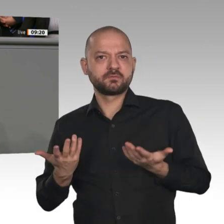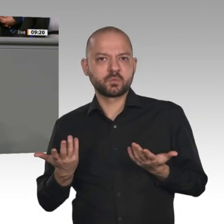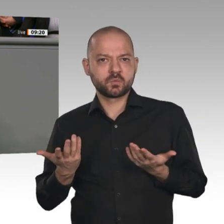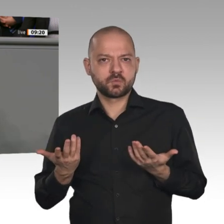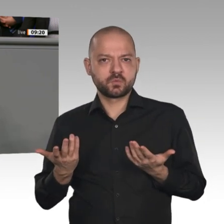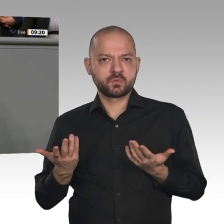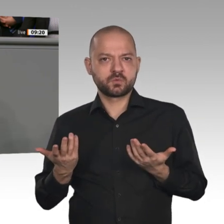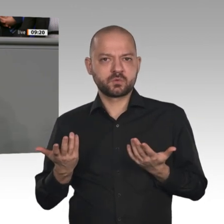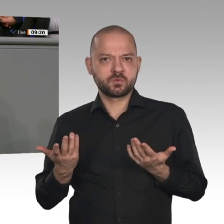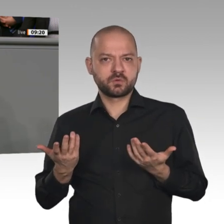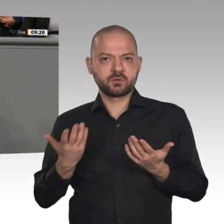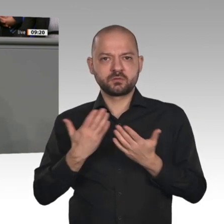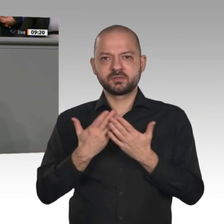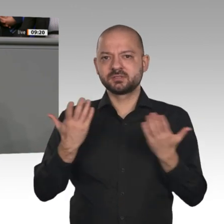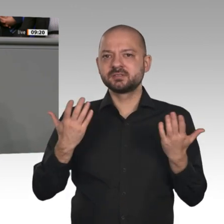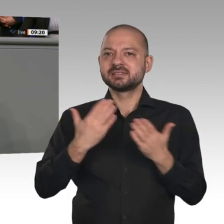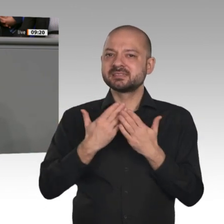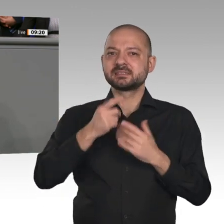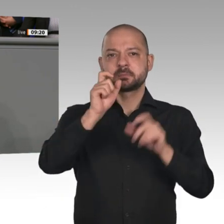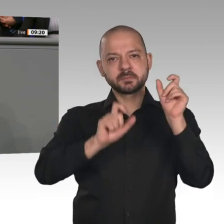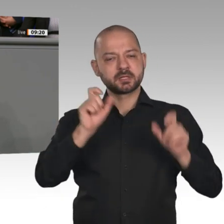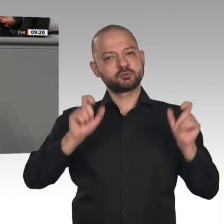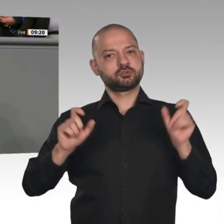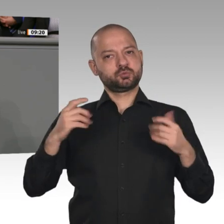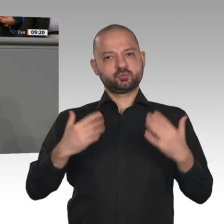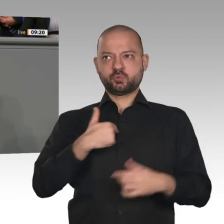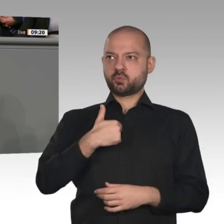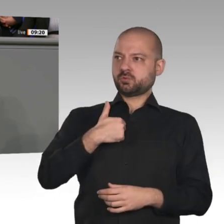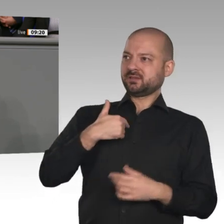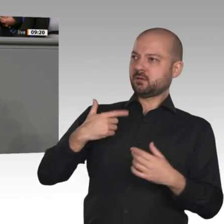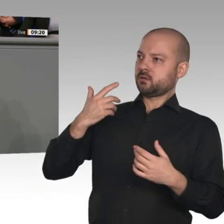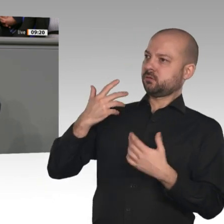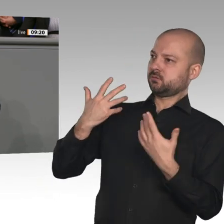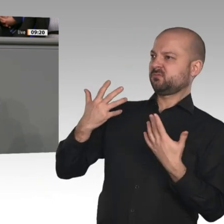auf der Seite derjenigen, die an dieser großen Transformationsidee festhalten und